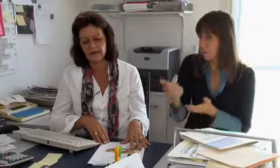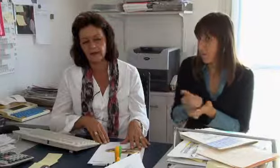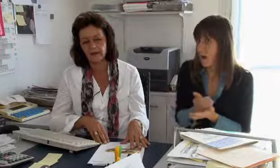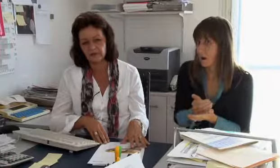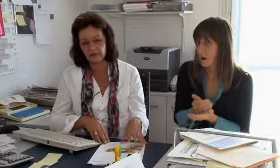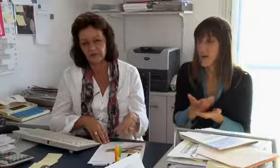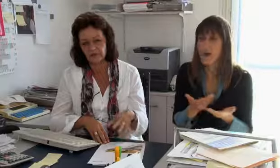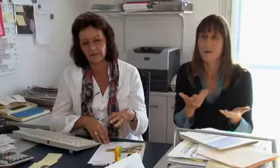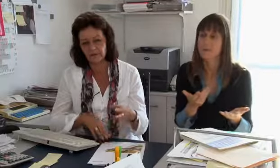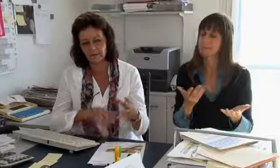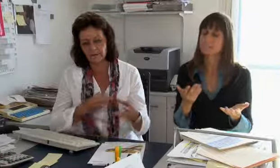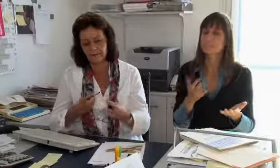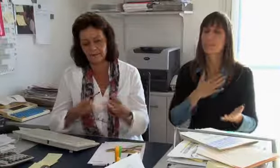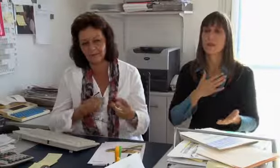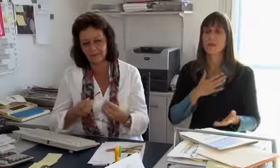So könnte man Kosten sparen aber für uns hat das